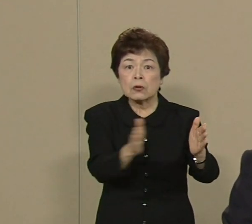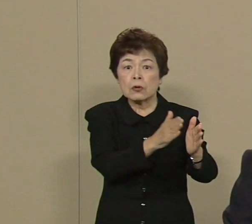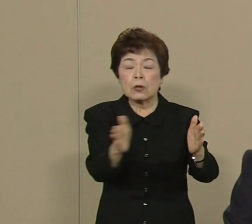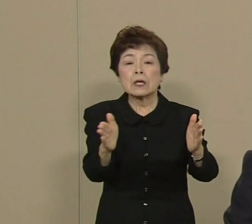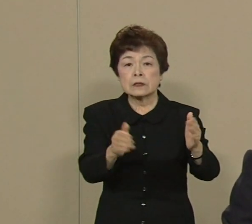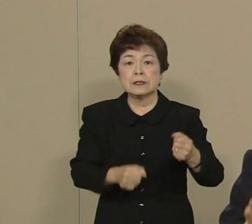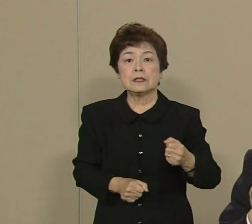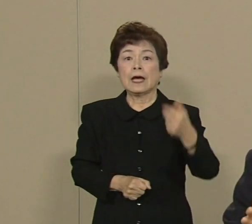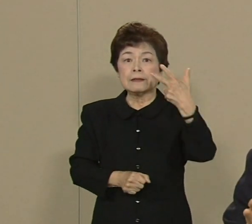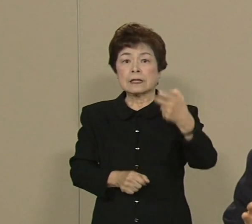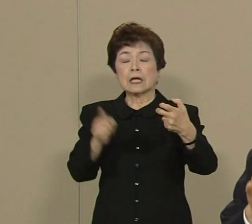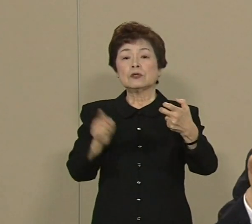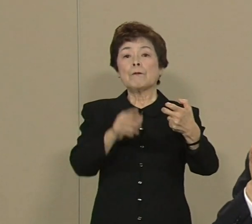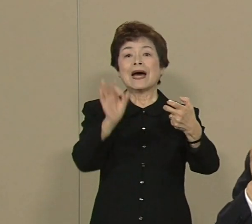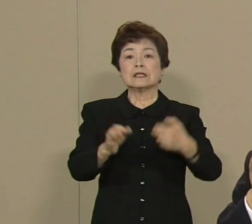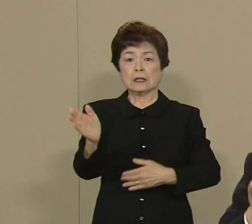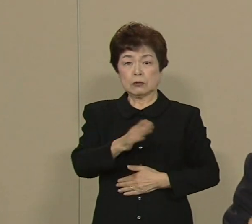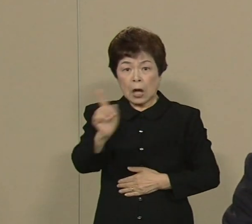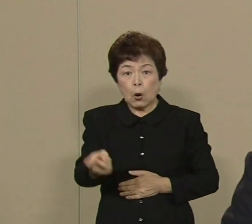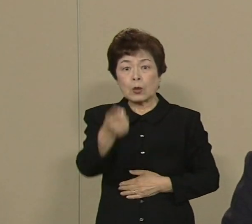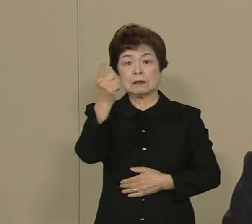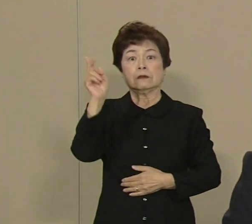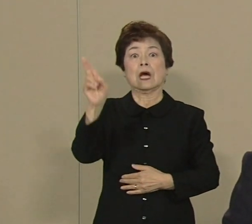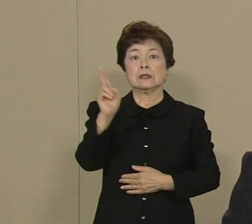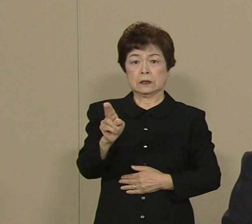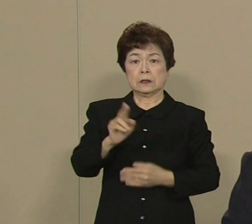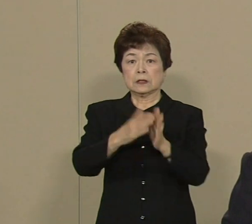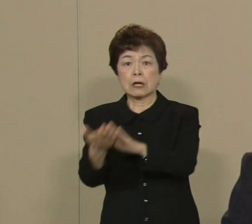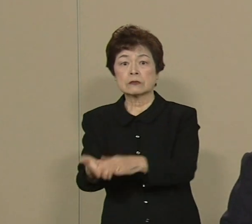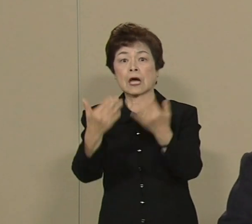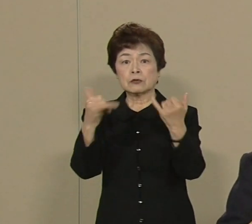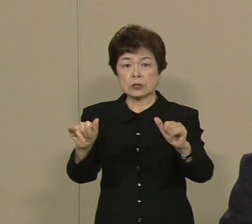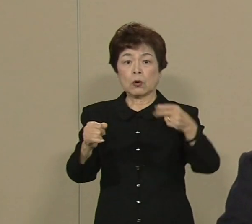そして亡くなる方が2万3000人 被害が95兆円